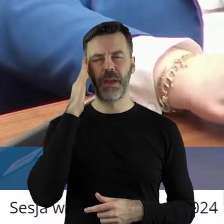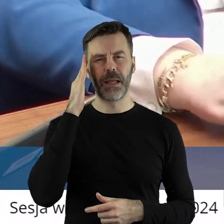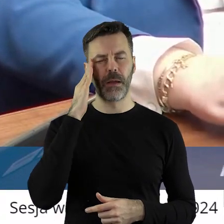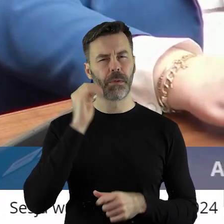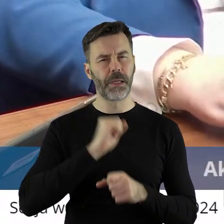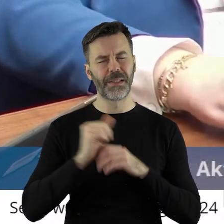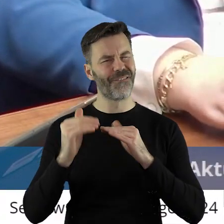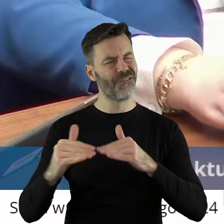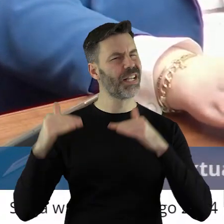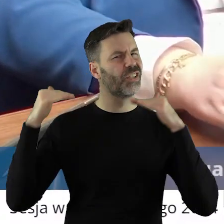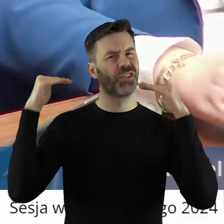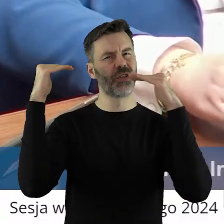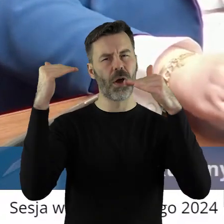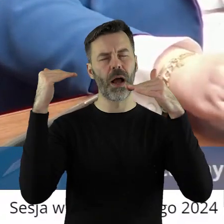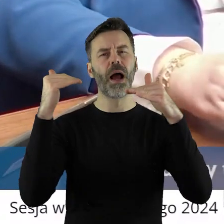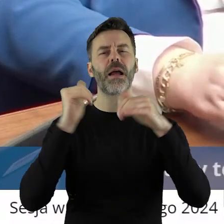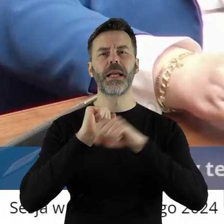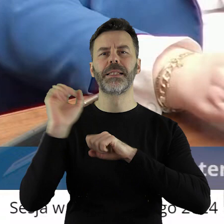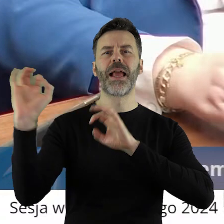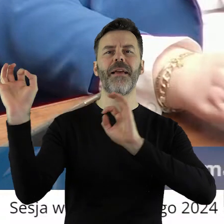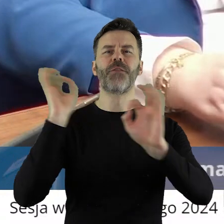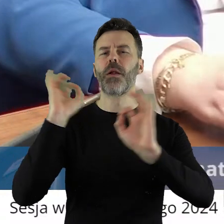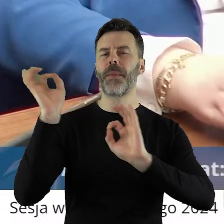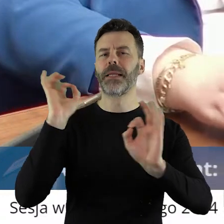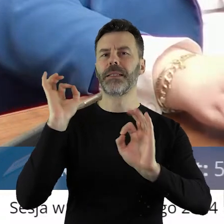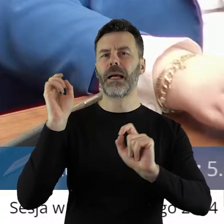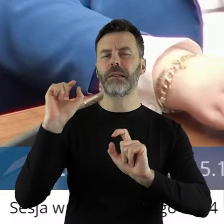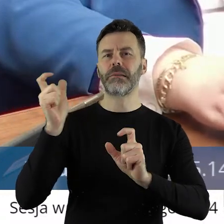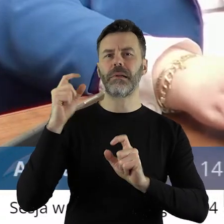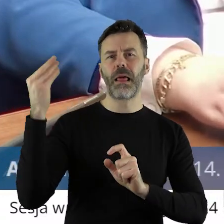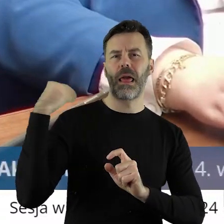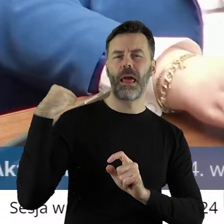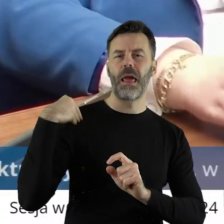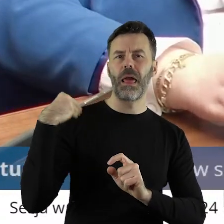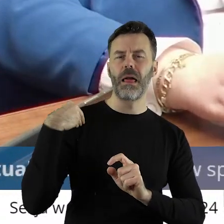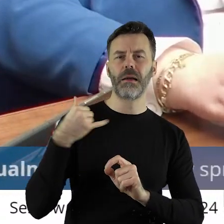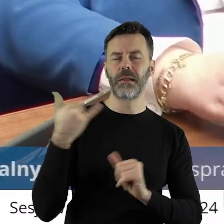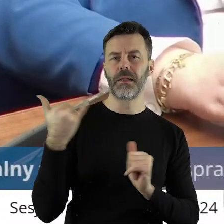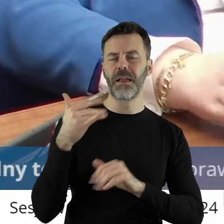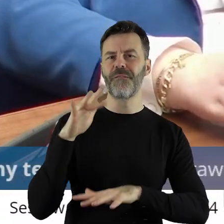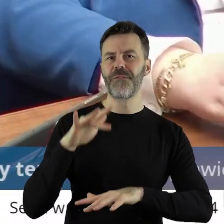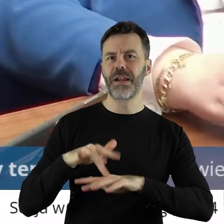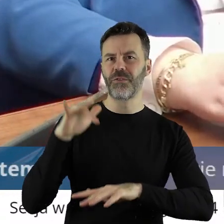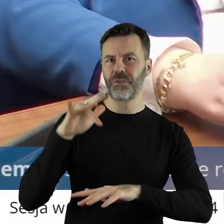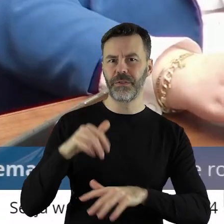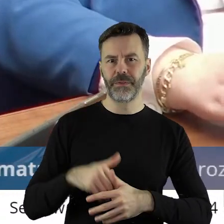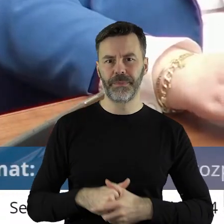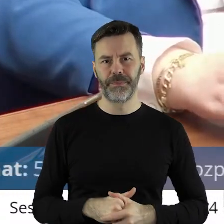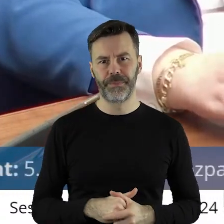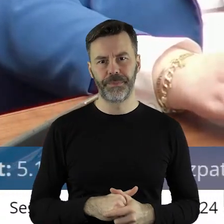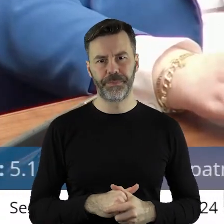wysoka i tym bardziej jestem wyczulony na każde sygnały, które do nas docierają. Drodzy Państwo,